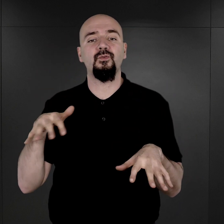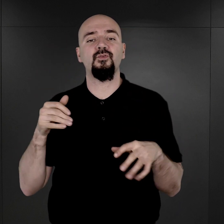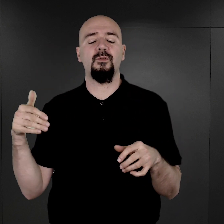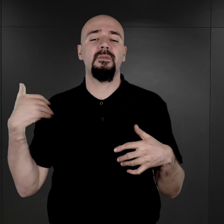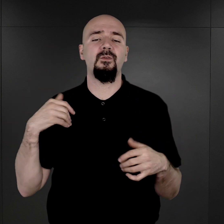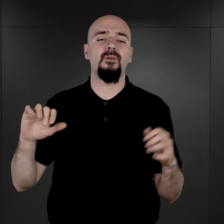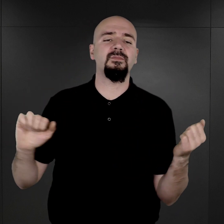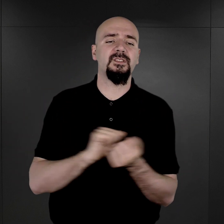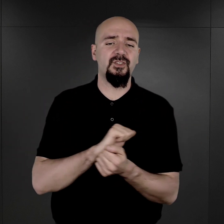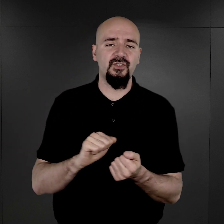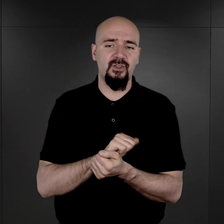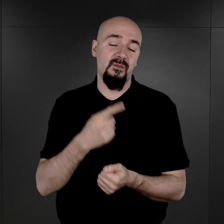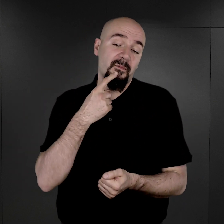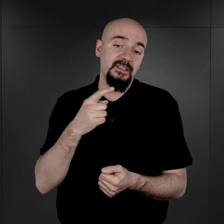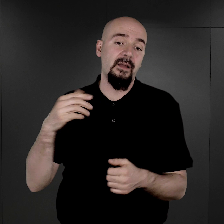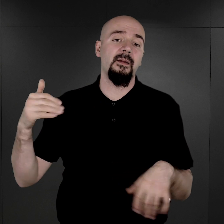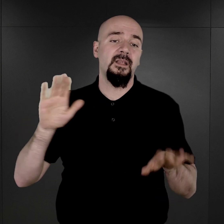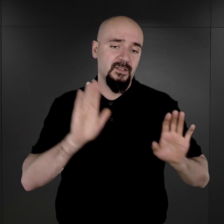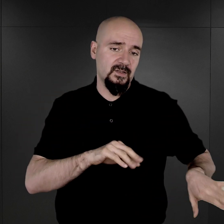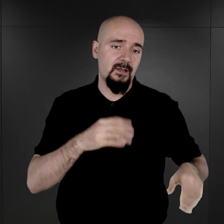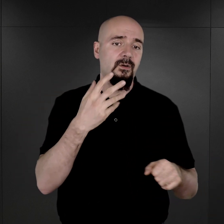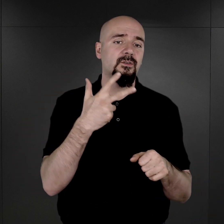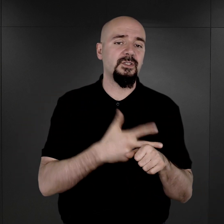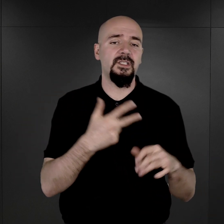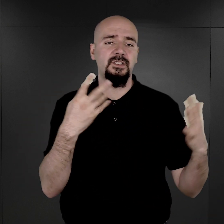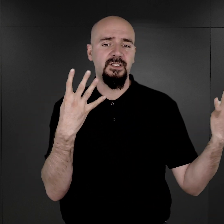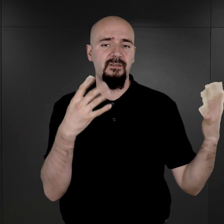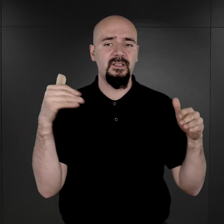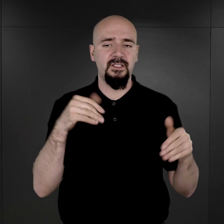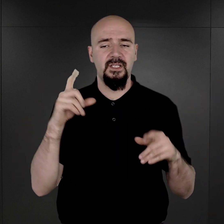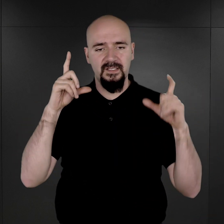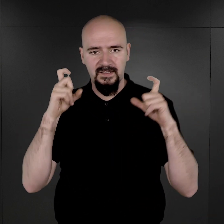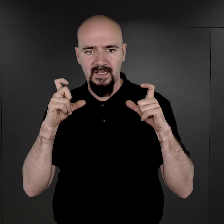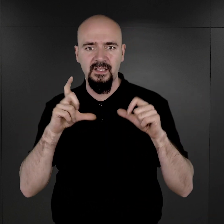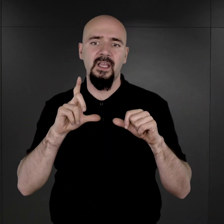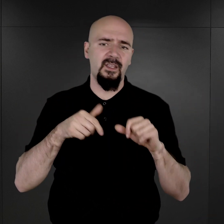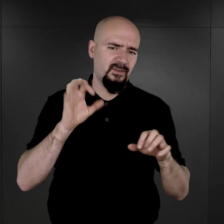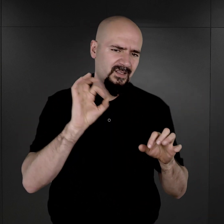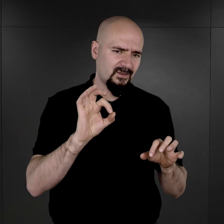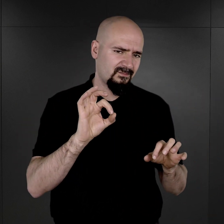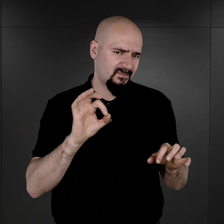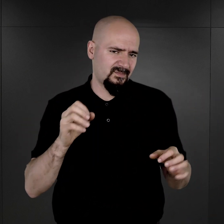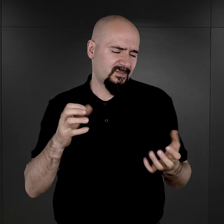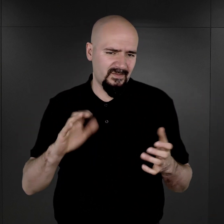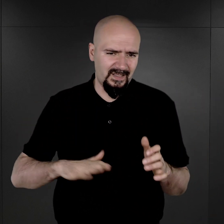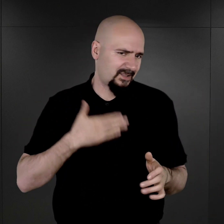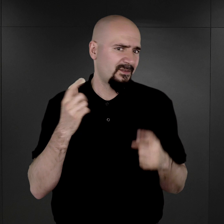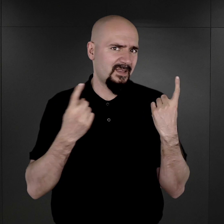bo, tak jak powiedziałem, ocalało tylko 39 tysięcy fotografii i one ocalały w dość specyficznych okolicznościach,